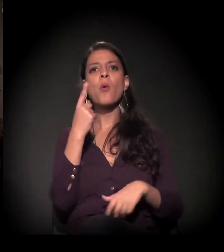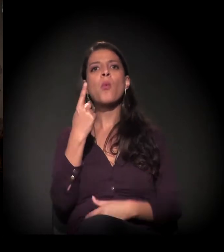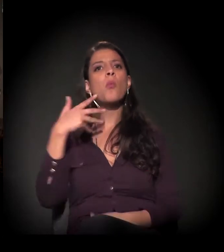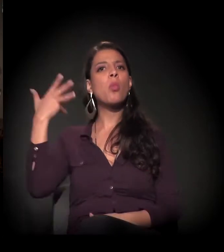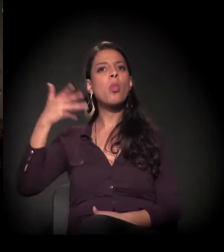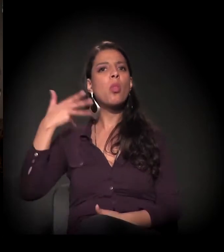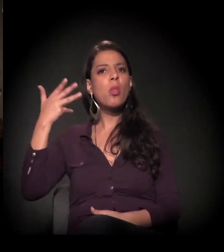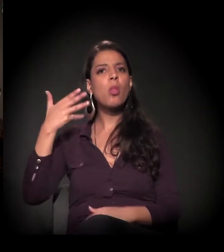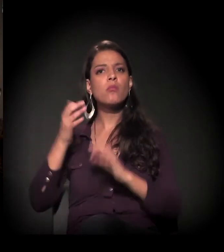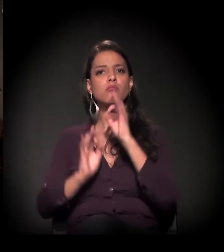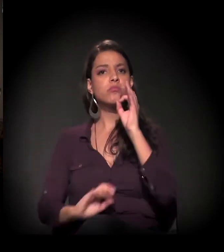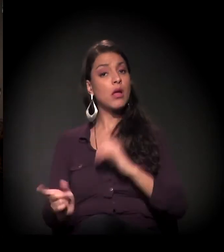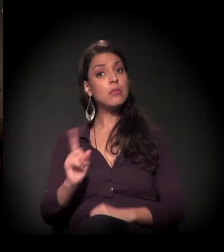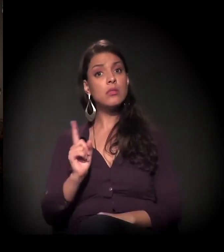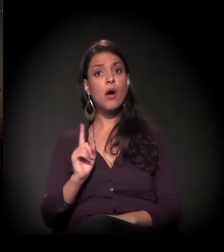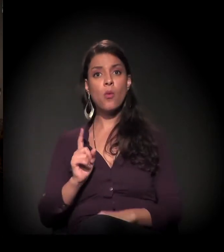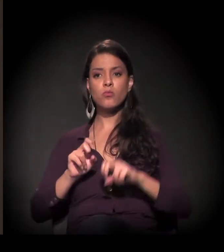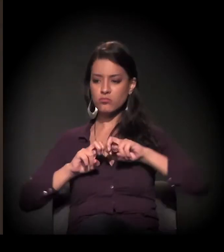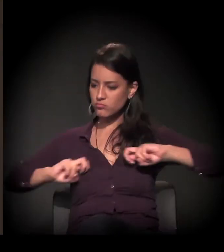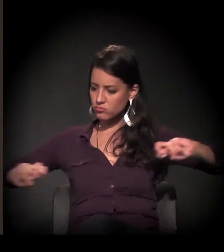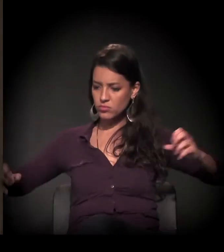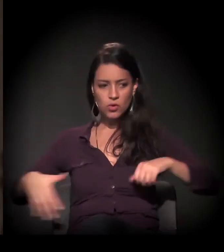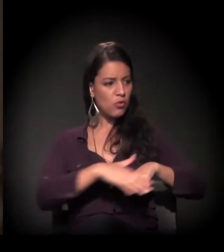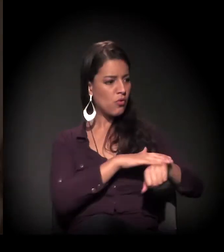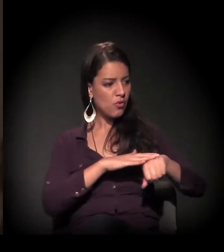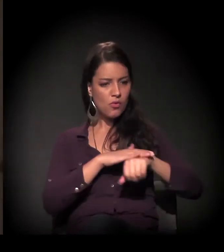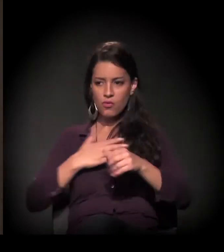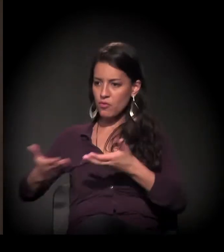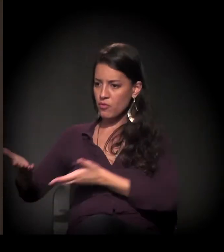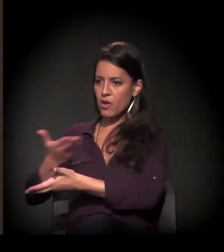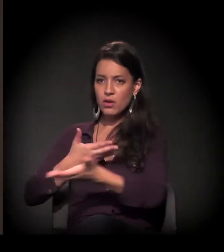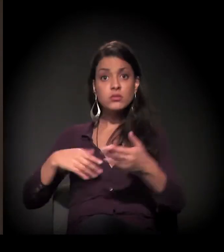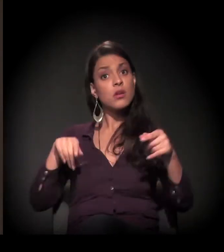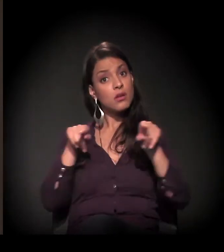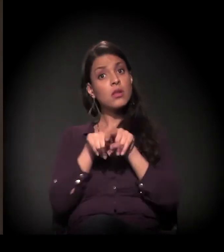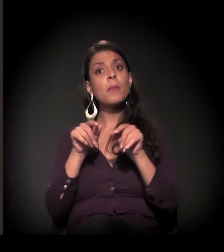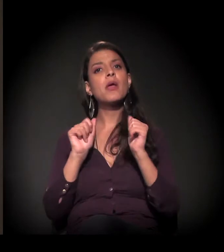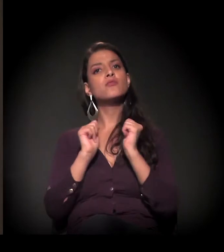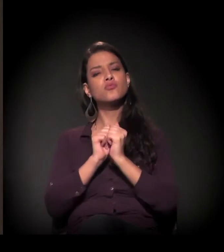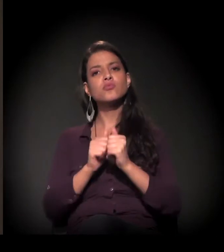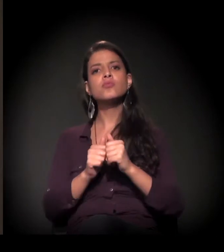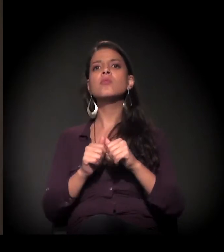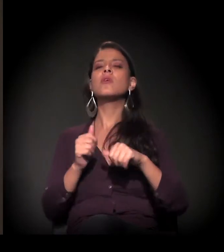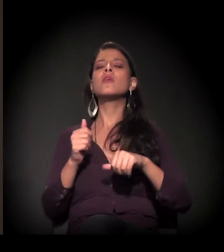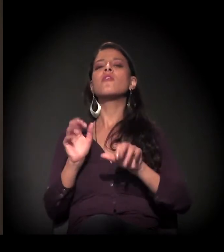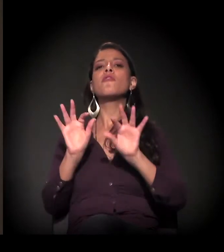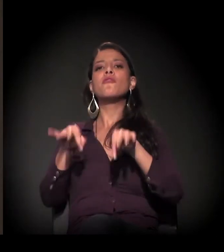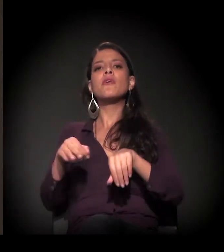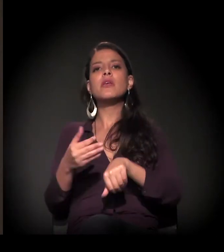mas uma conversa entre nós e, o mais breve possível, com vocês também. Eu vou tentar reservar o máximo de tempo